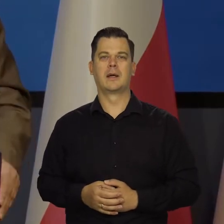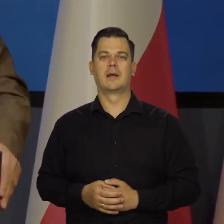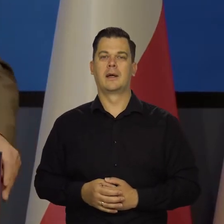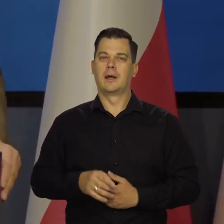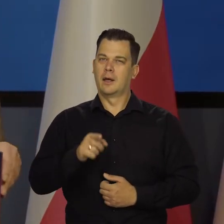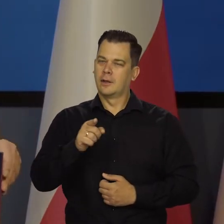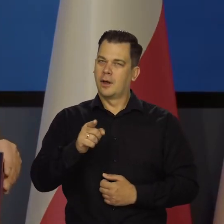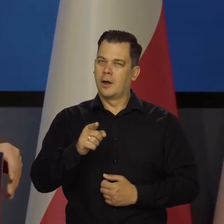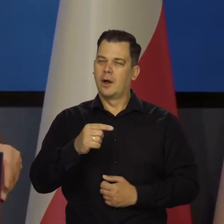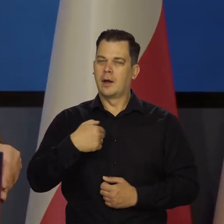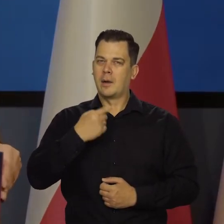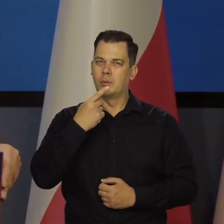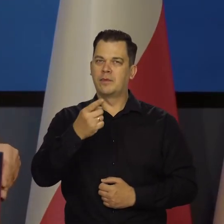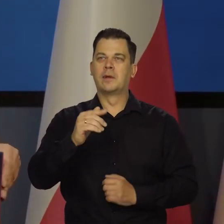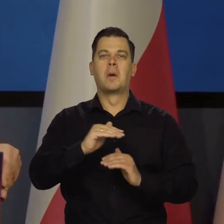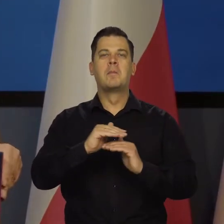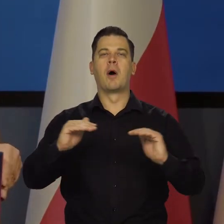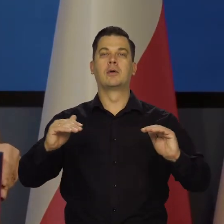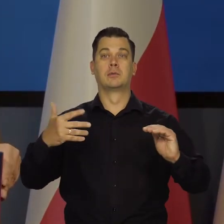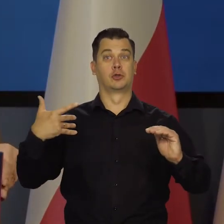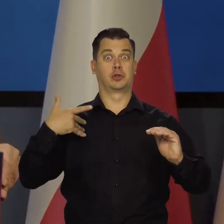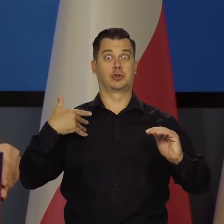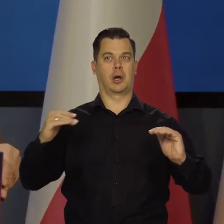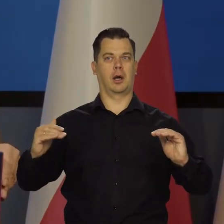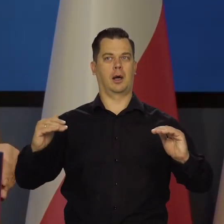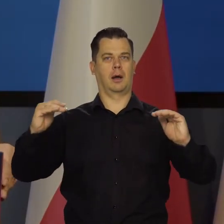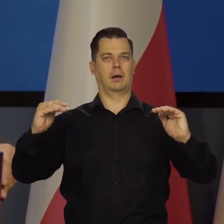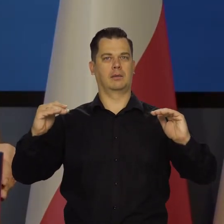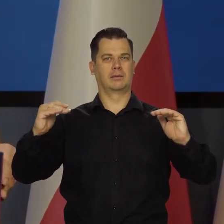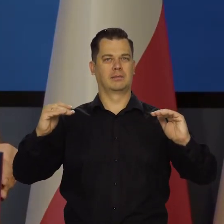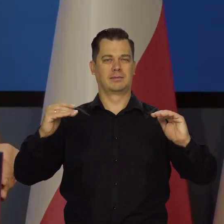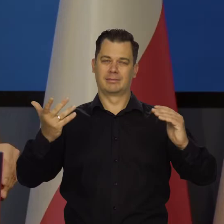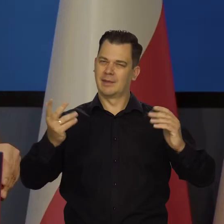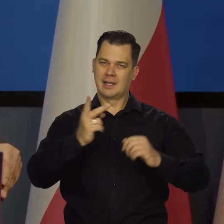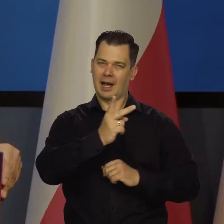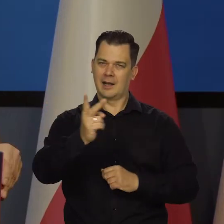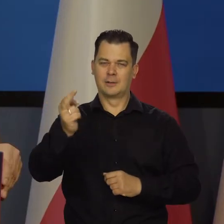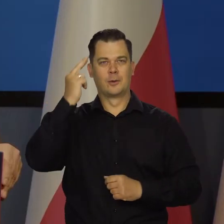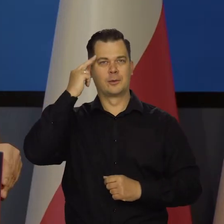Szczególnie tu mówi o poziomie życia. Może nie do wszystkich dociera sama szlachetna idea,